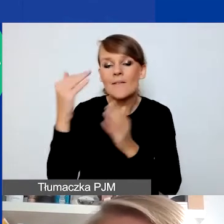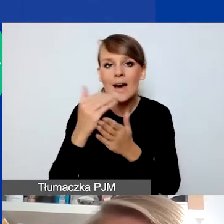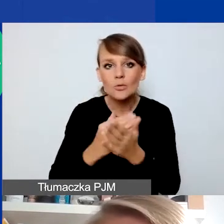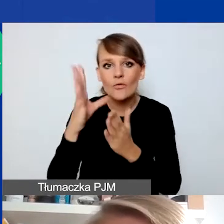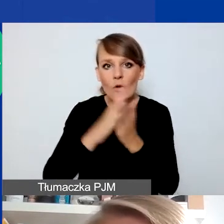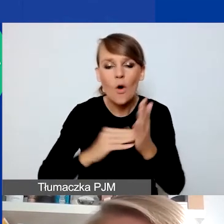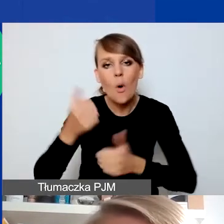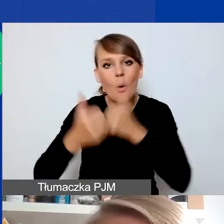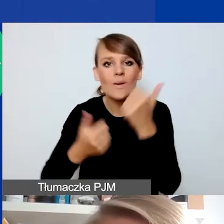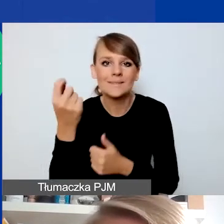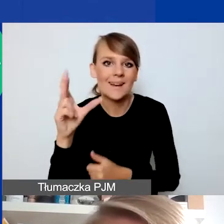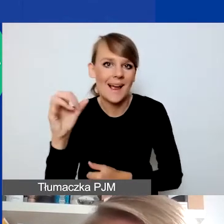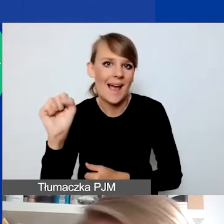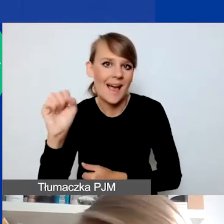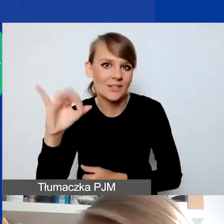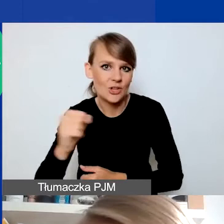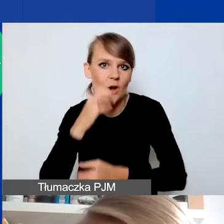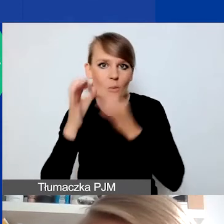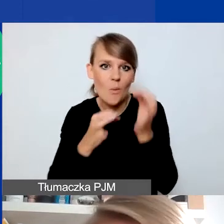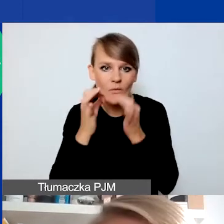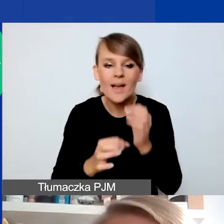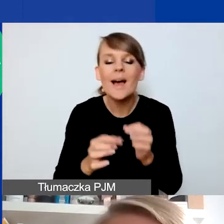ale ja tylko przypominam, że teraz jest pierwsza tura naboru,